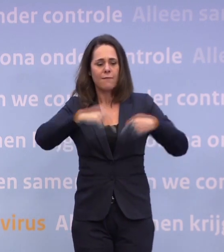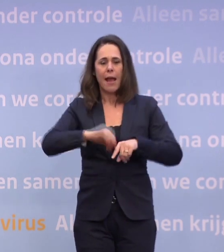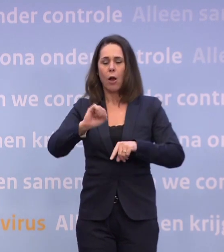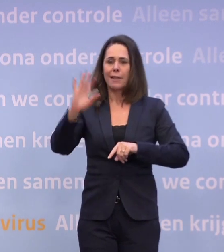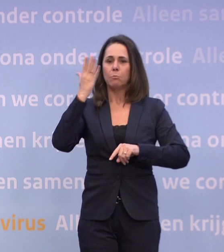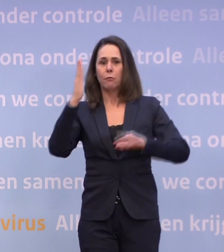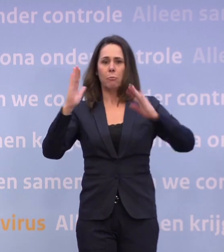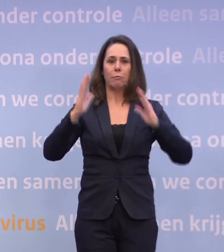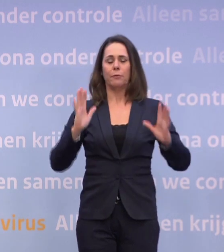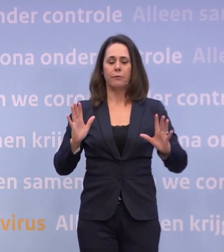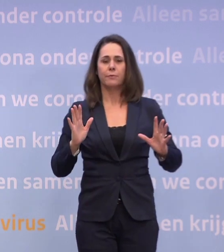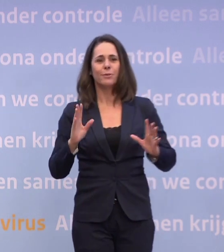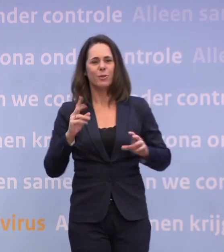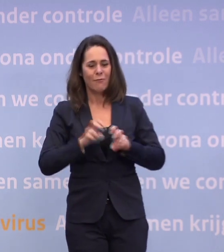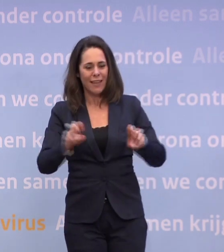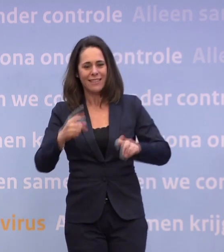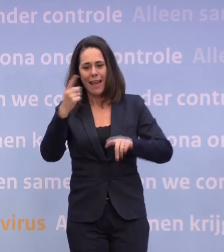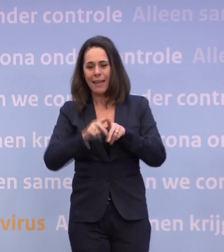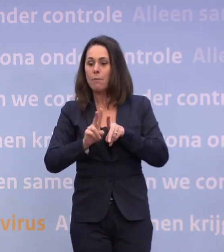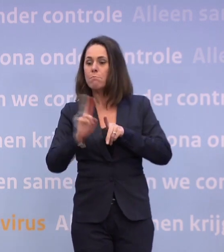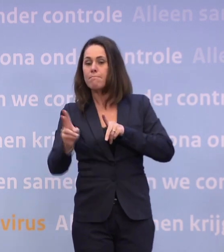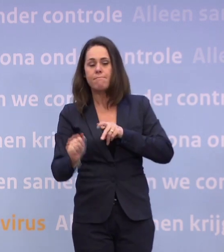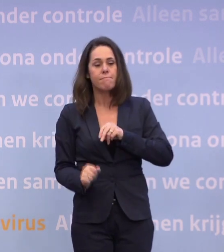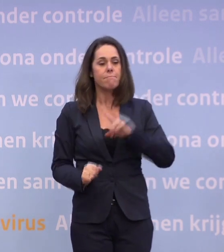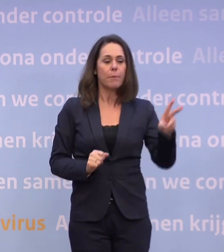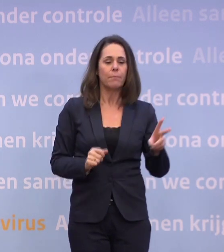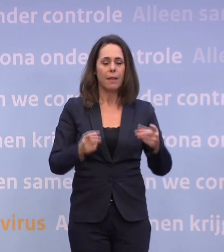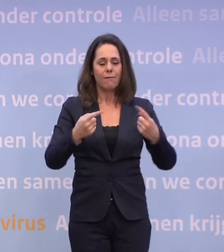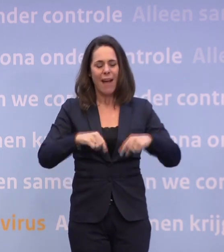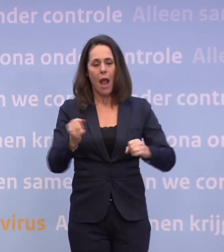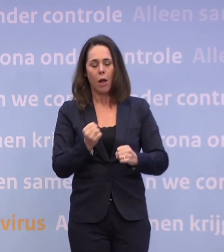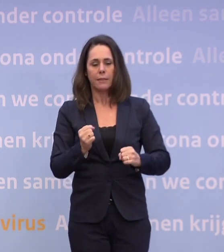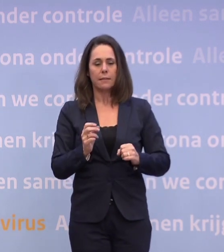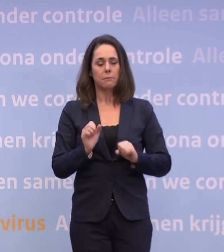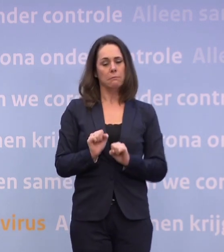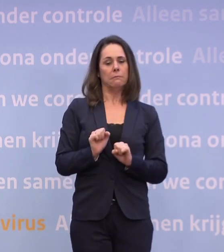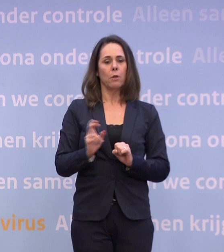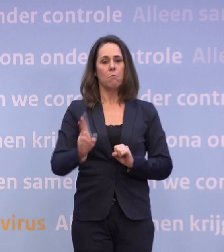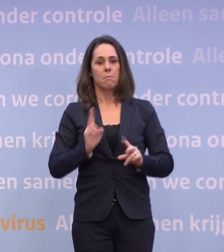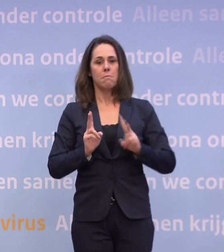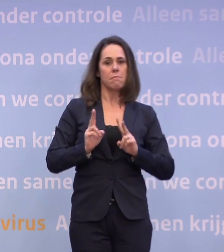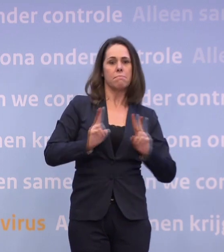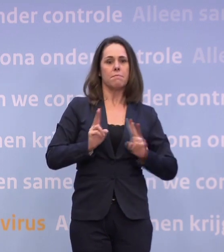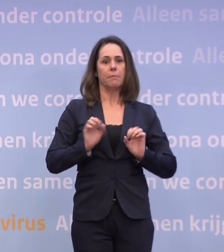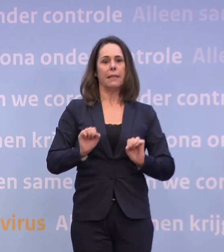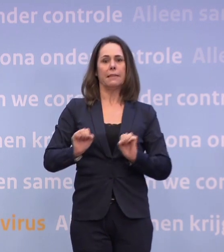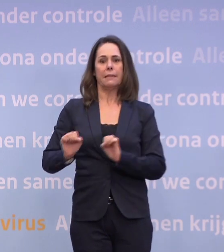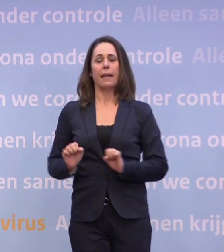Dus dat virus hoeft maar één keer succesvol over te springen. Wij moeten altijd geluk hebben dat dat niet gebeurt. En ik verwijt niemand dat.